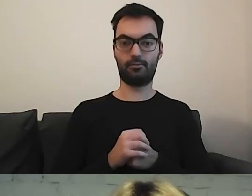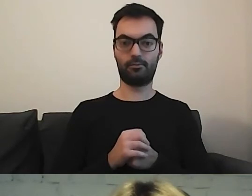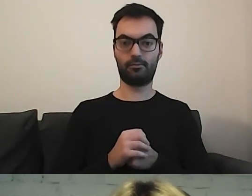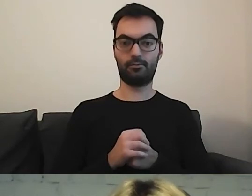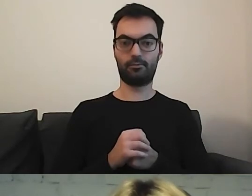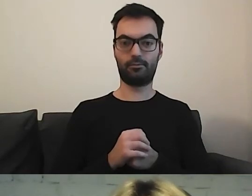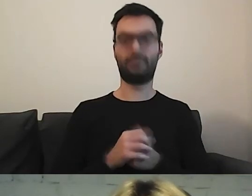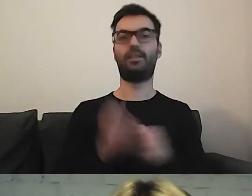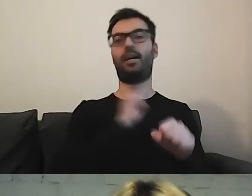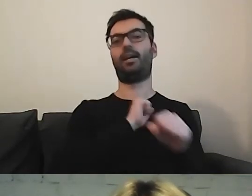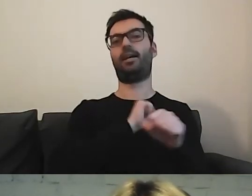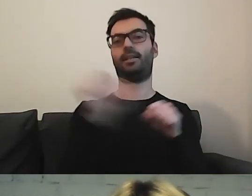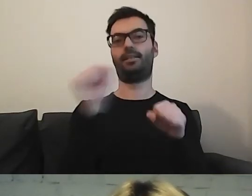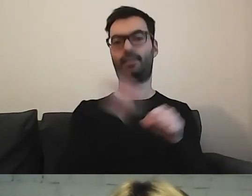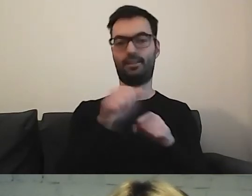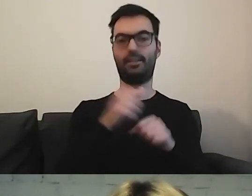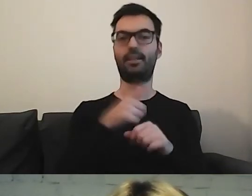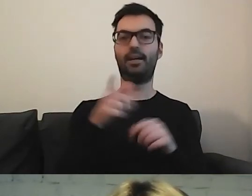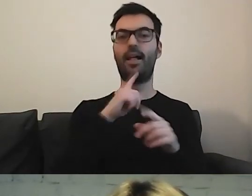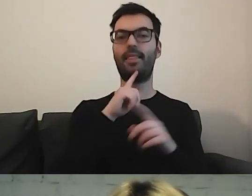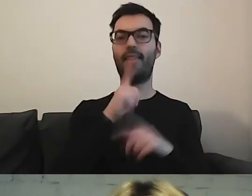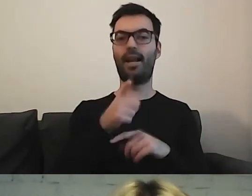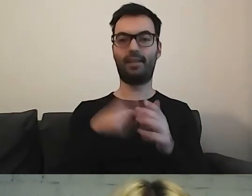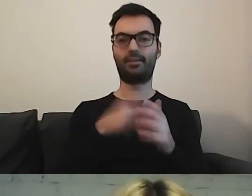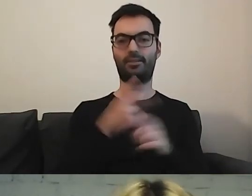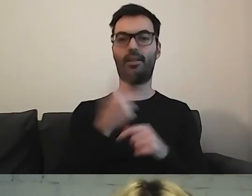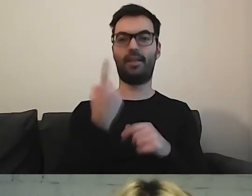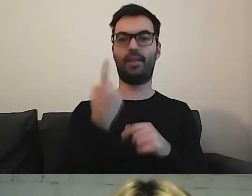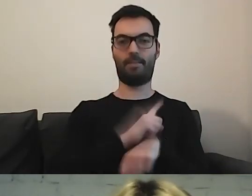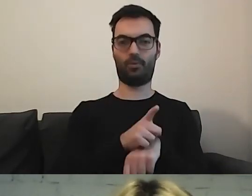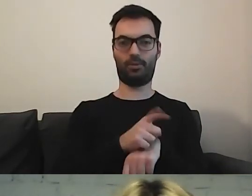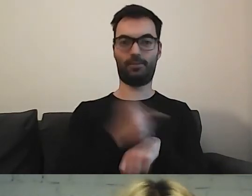Mamy odpowiedź. Minuta. MAŁGORZATA: Zuchy!